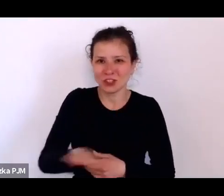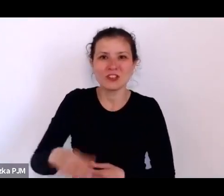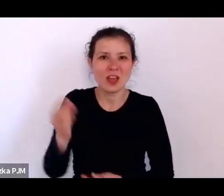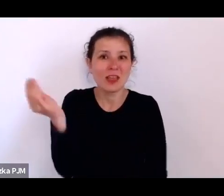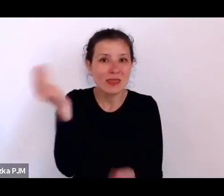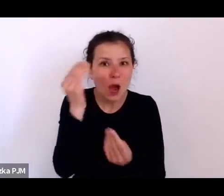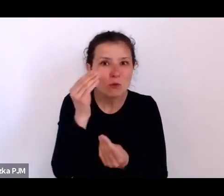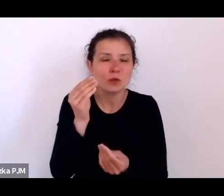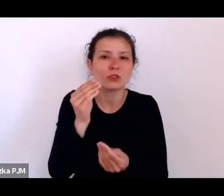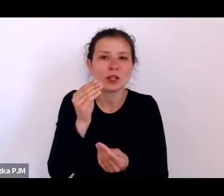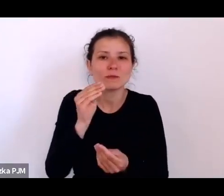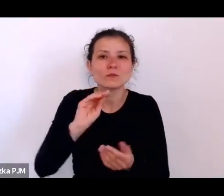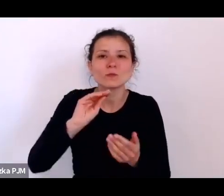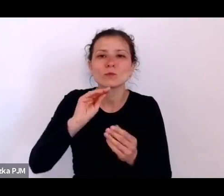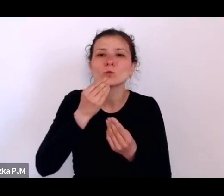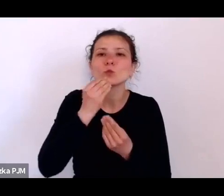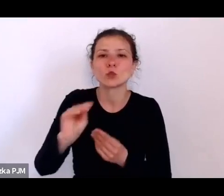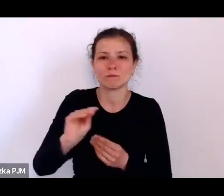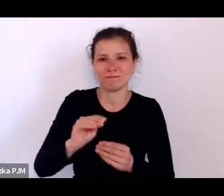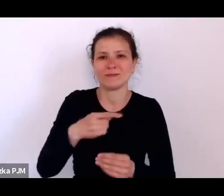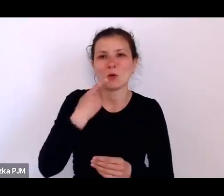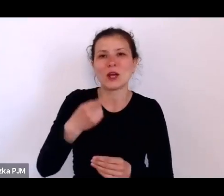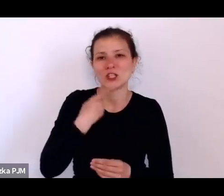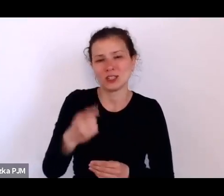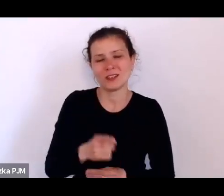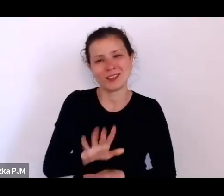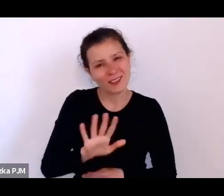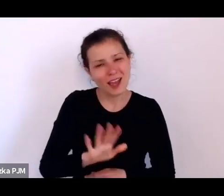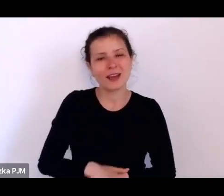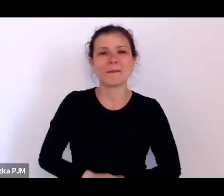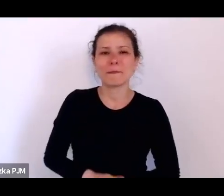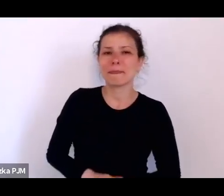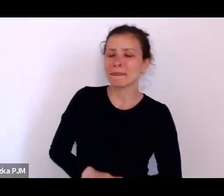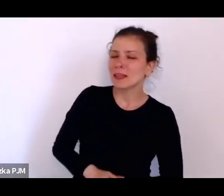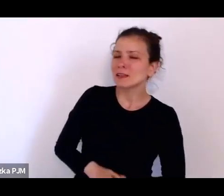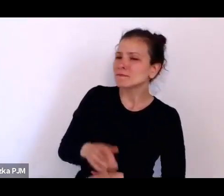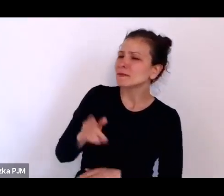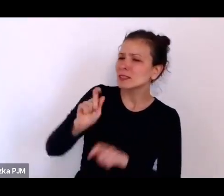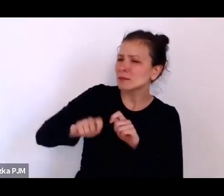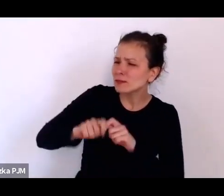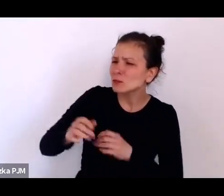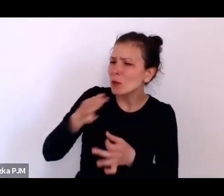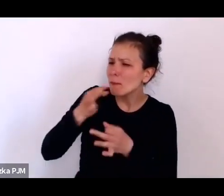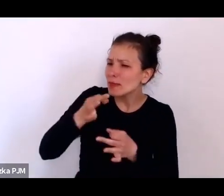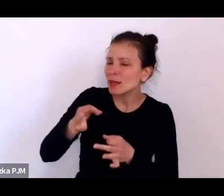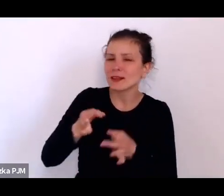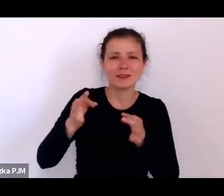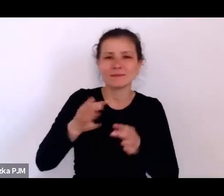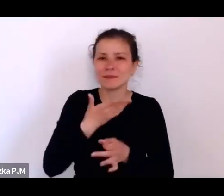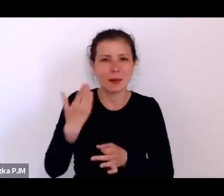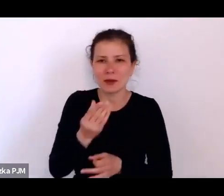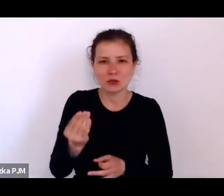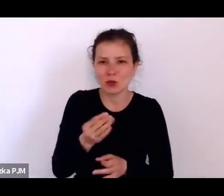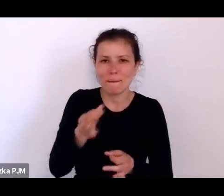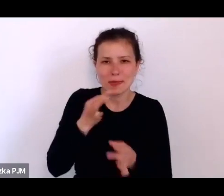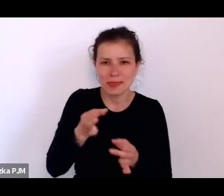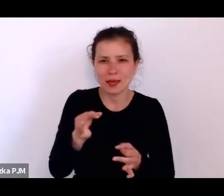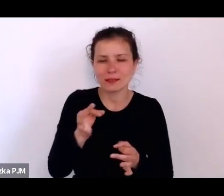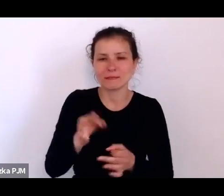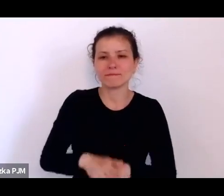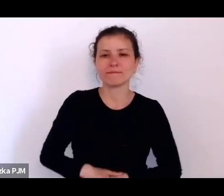Podglądam tutaj, czy są jakieś pytania, ale na razie nie ma żadnych pytań ze strony publiczności